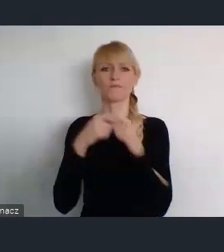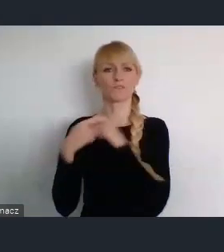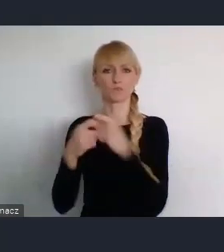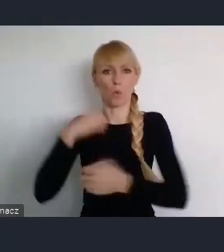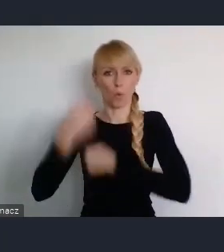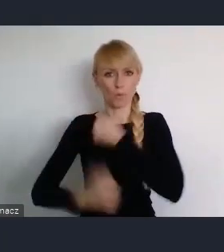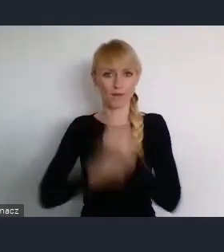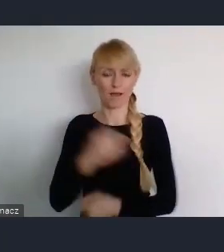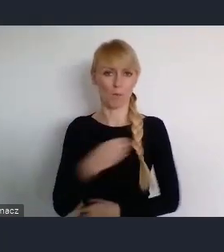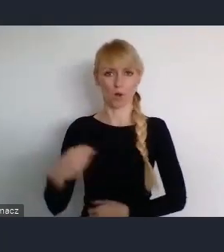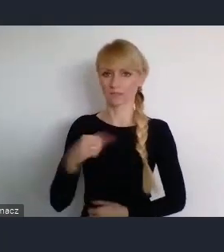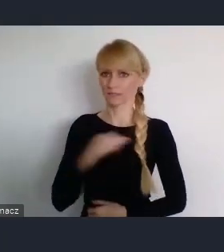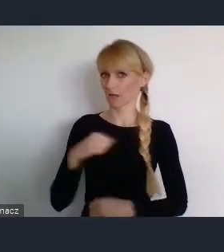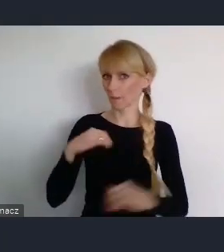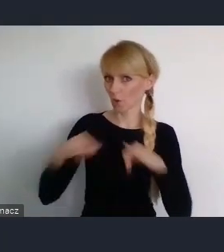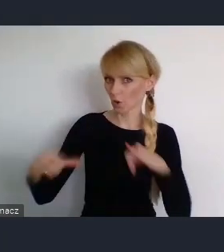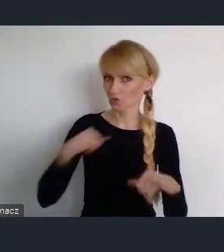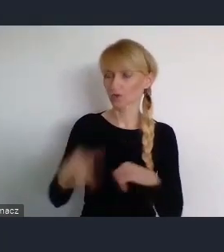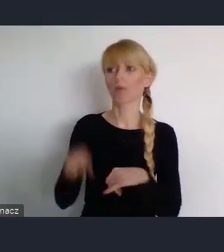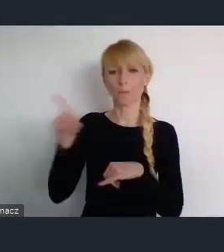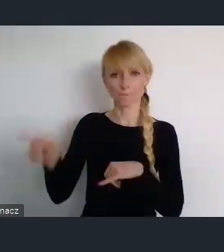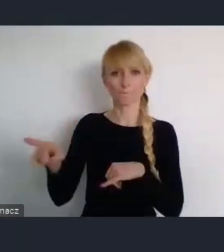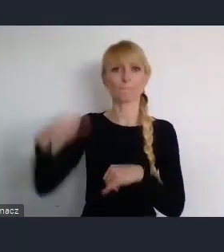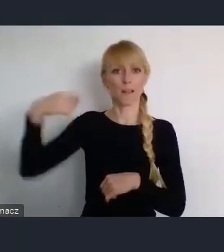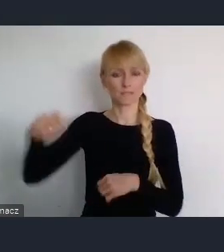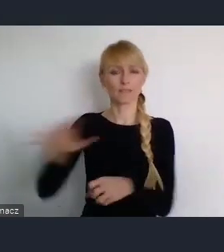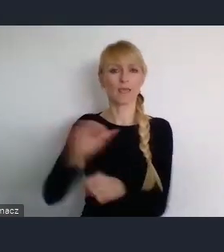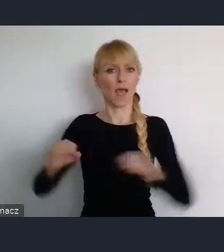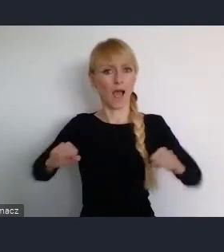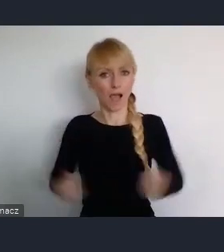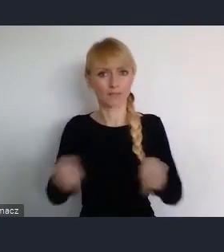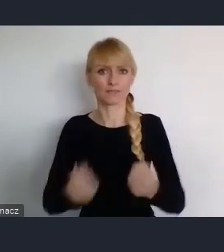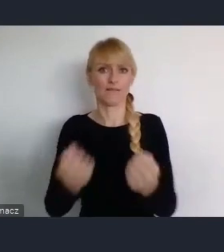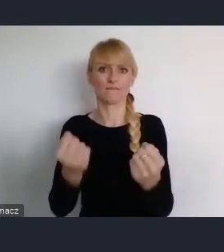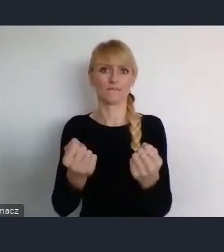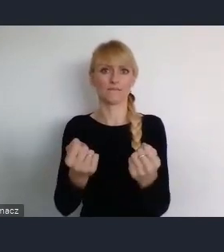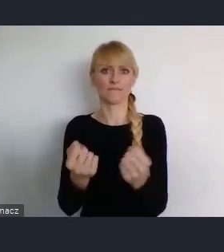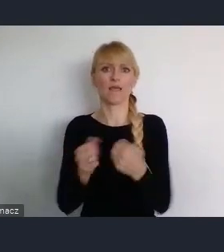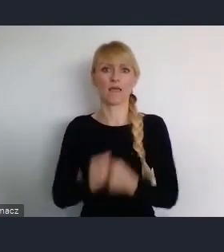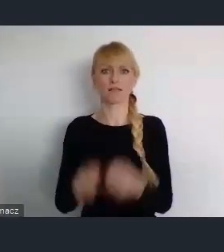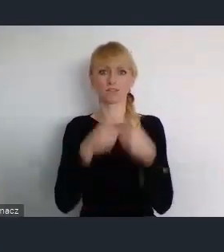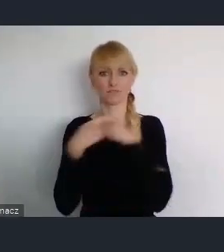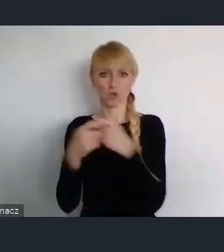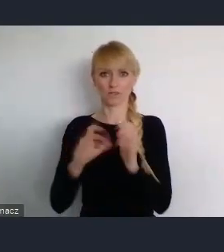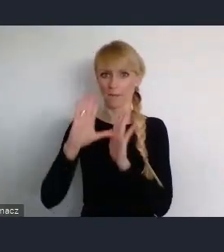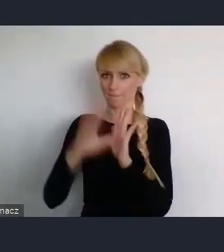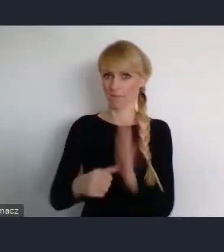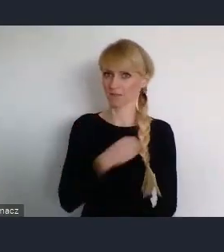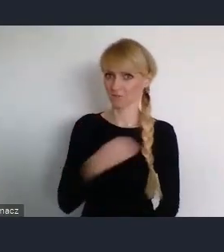Bo jest aktywny zarówno, w Związku Miast Polskich, jak i w Unii Metropoli Polskich. Która jest naszą siostrzaną organizacją